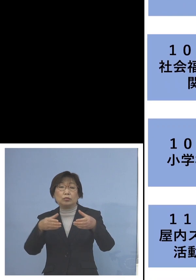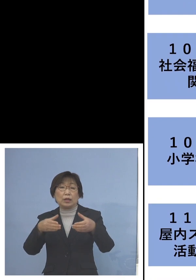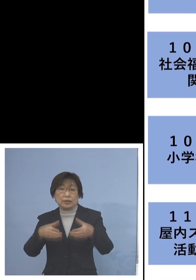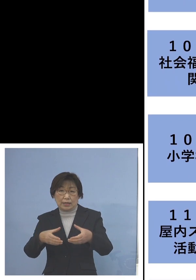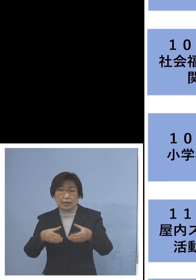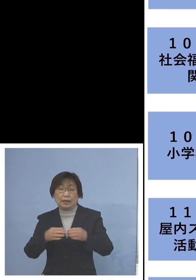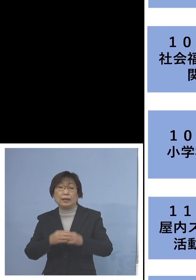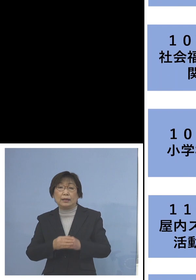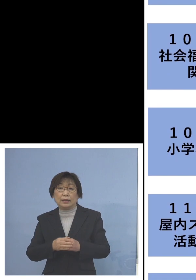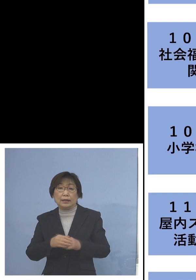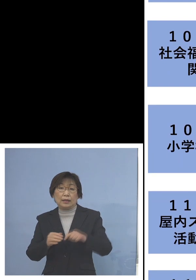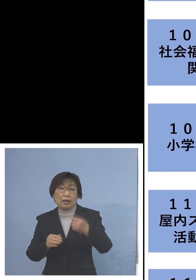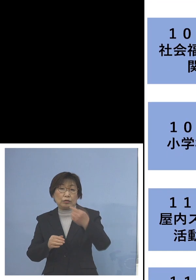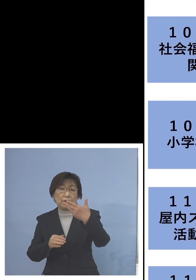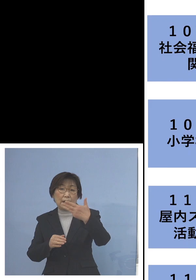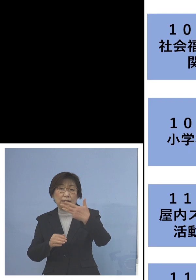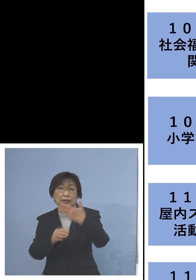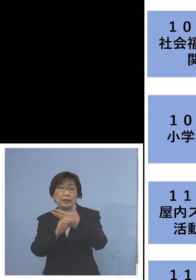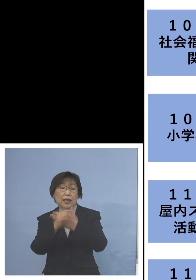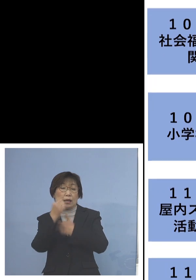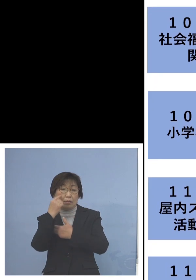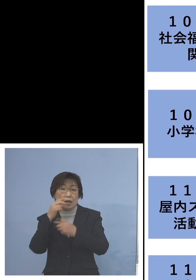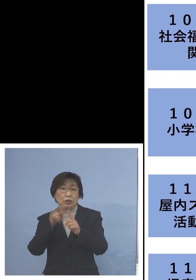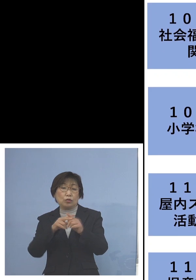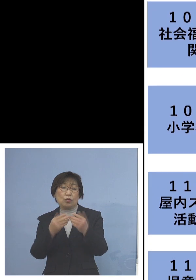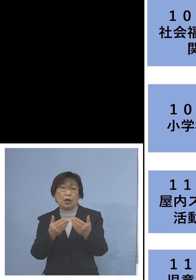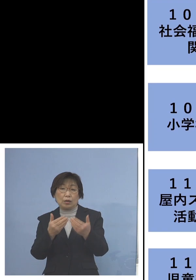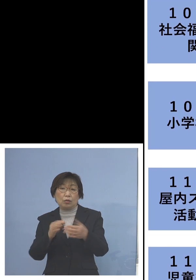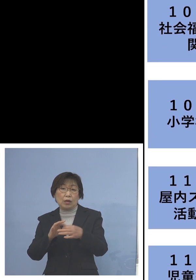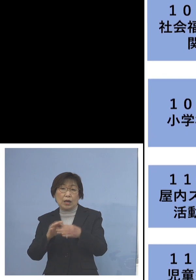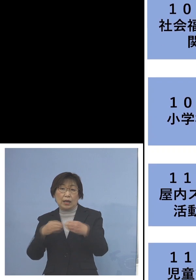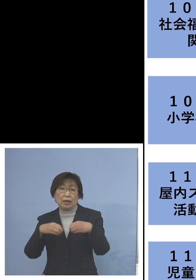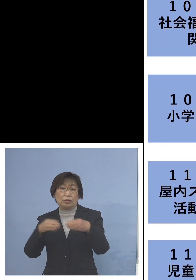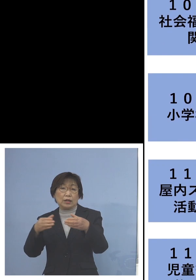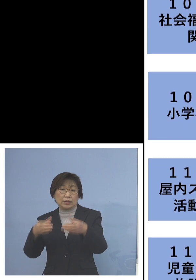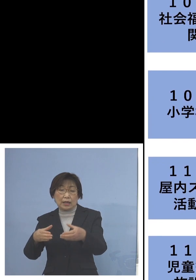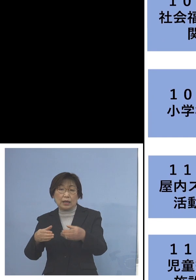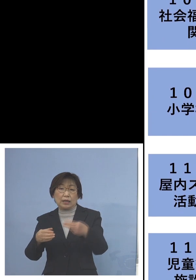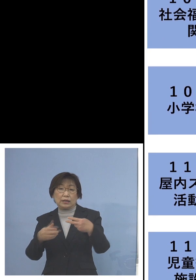「108例目小学校関連クラスター」 こちらは二次感染1名